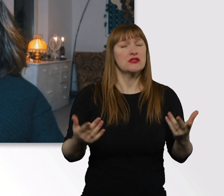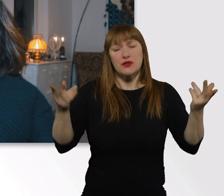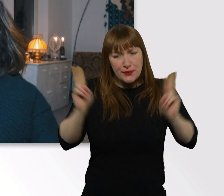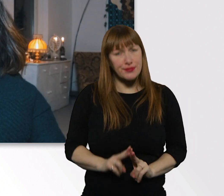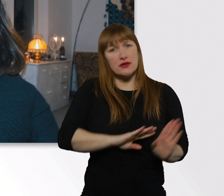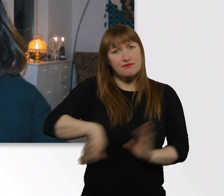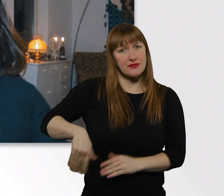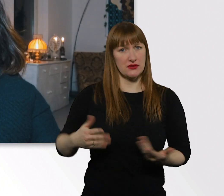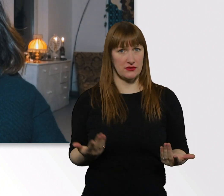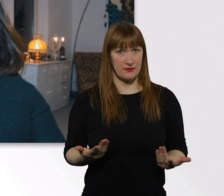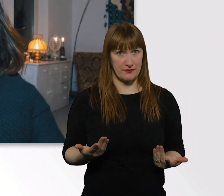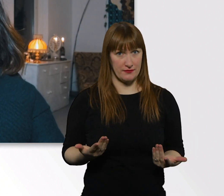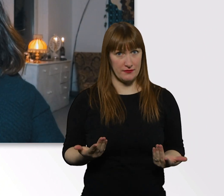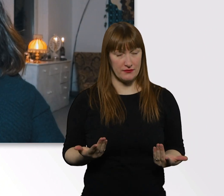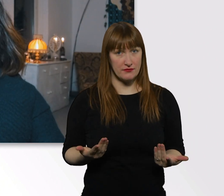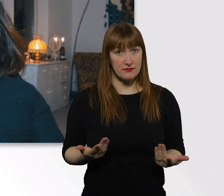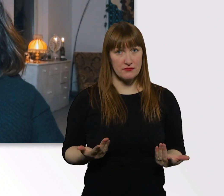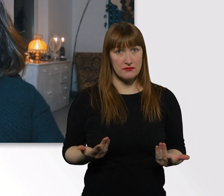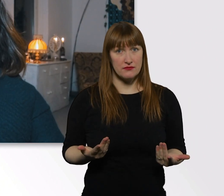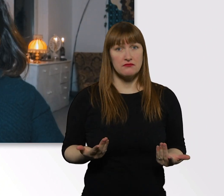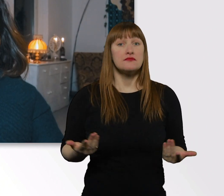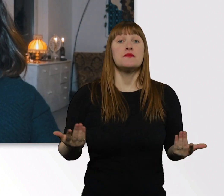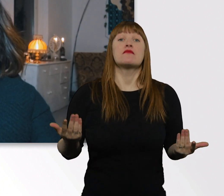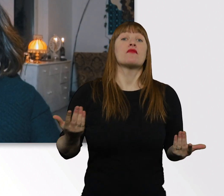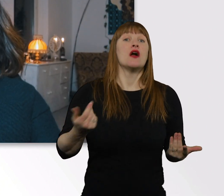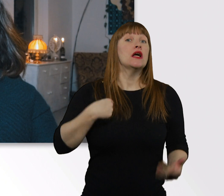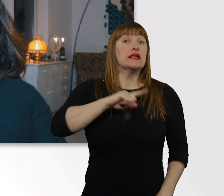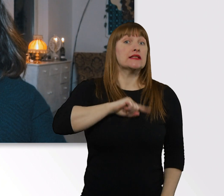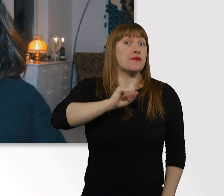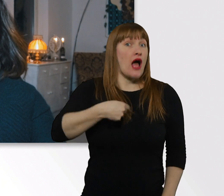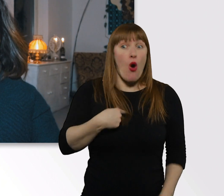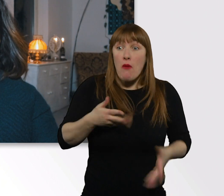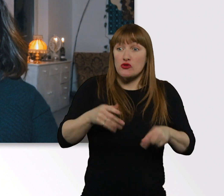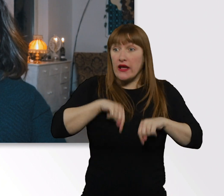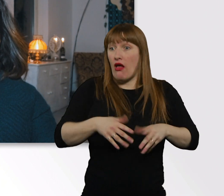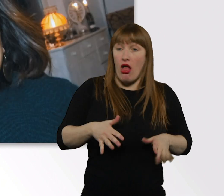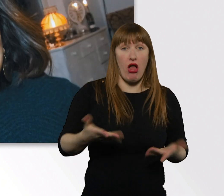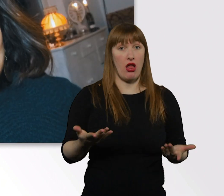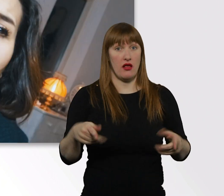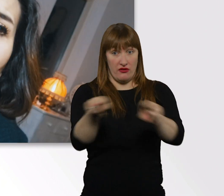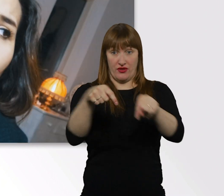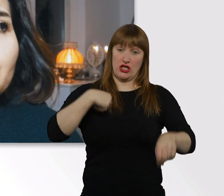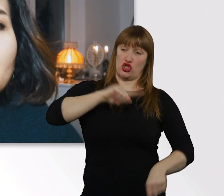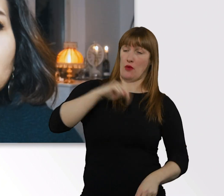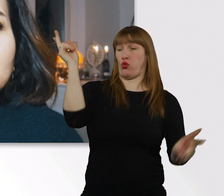Ich kann mich nicht davon freisprechen, absolut nicht. Ich möchte hier nicht sitzen und sagen, so und so und so...